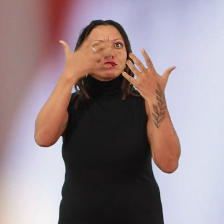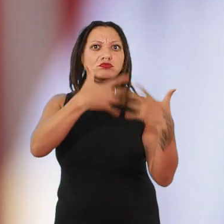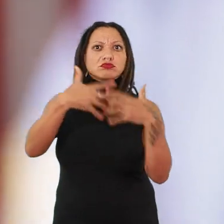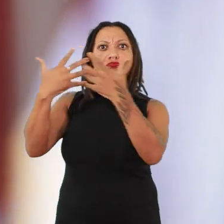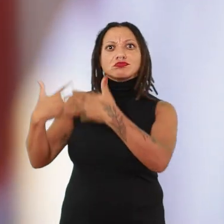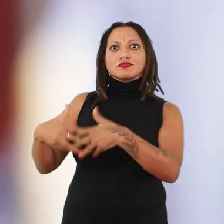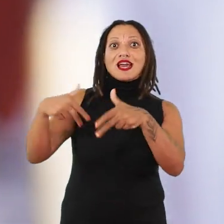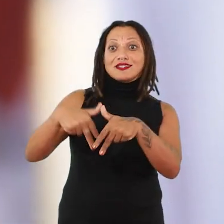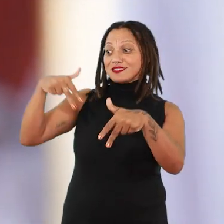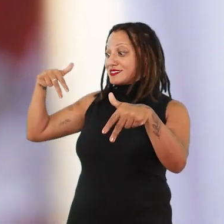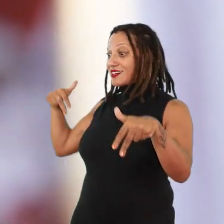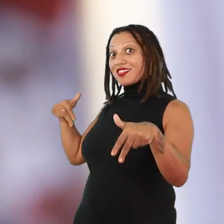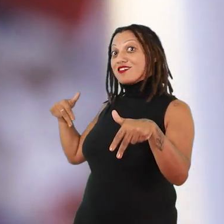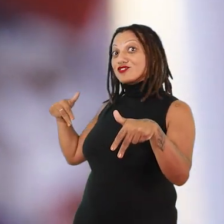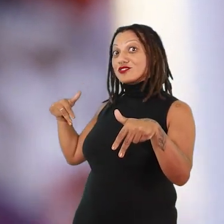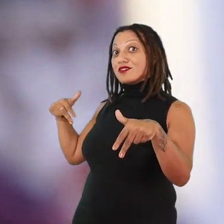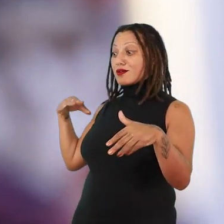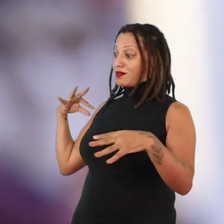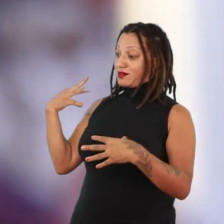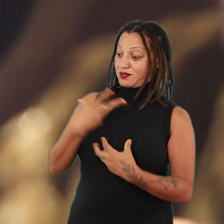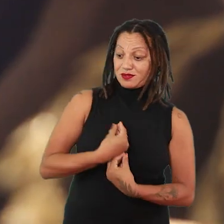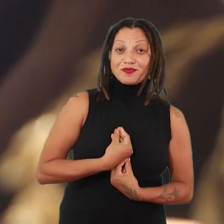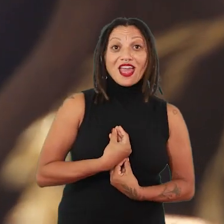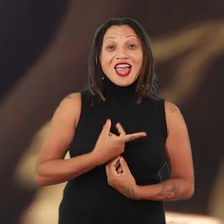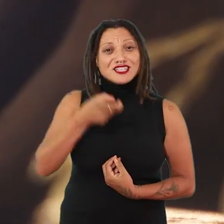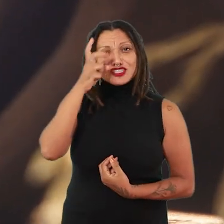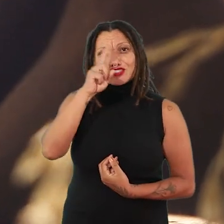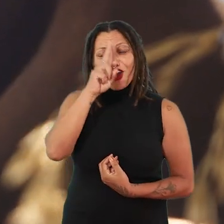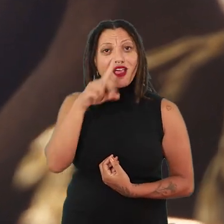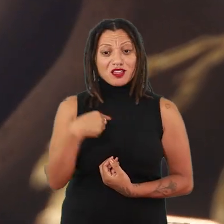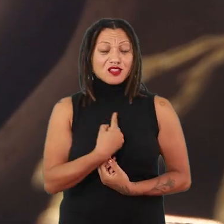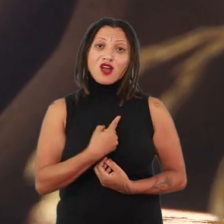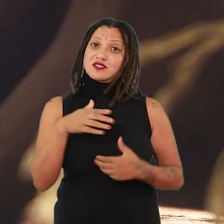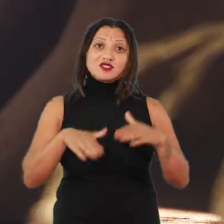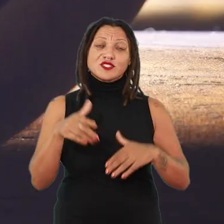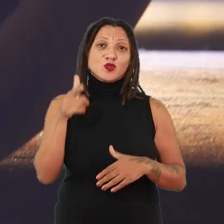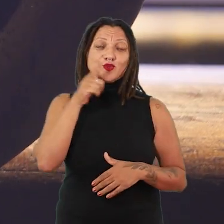sobre a sua ancestralidade, essa história que tantas de nós não temos a chance de recuperar,